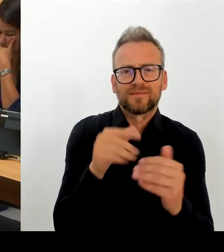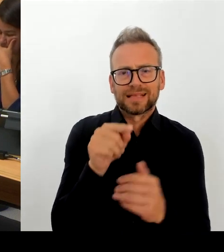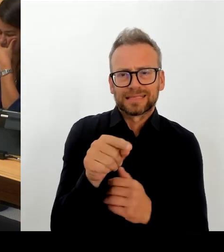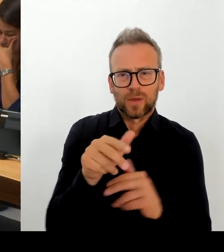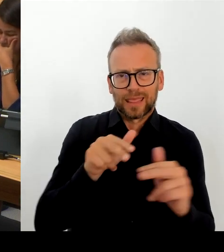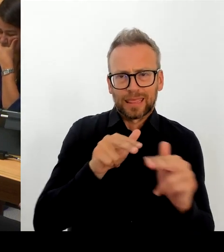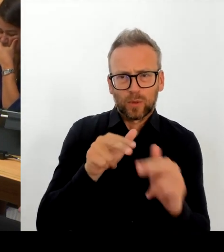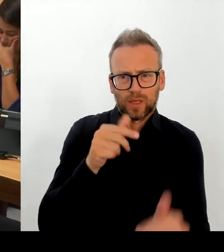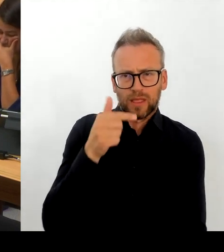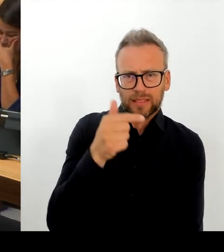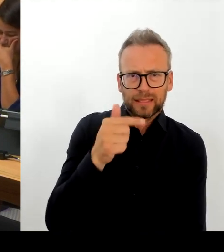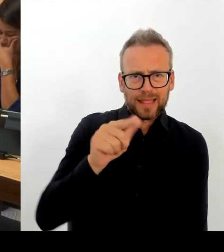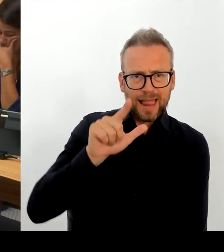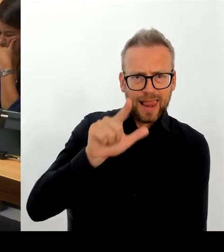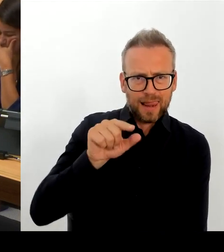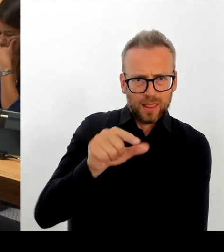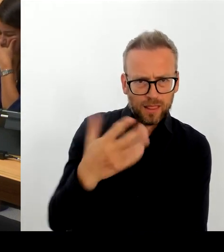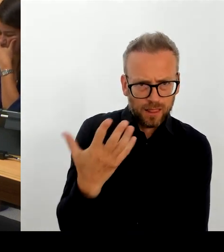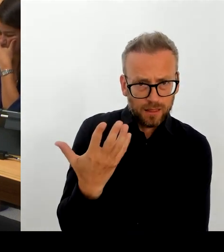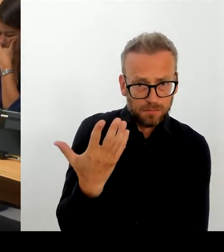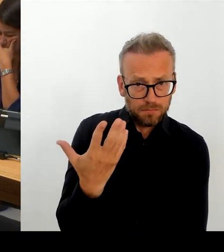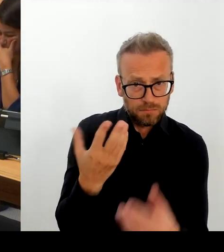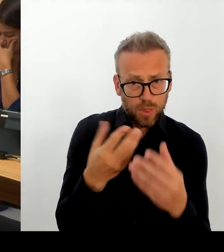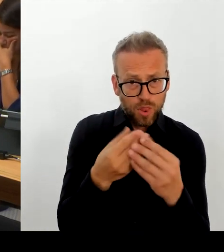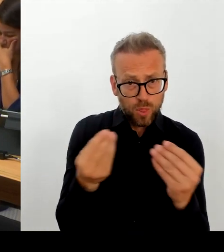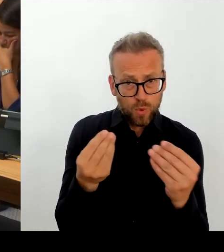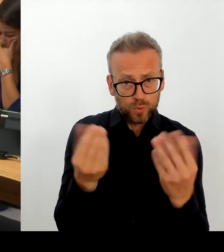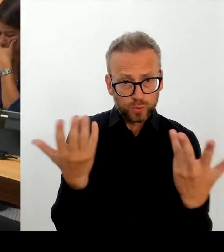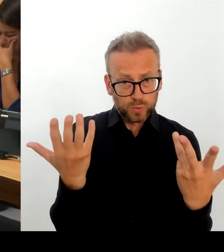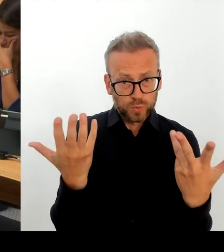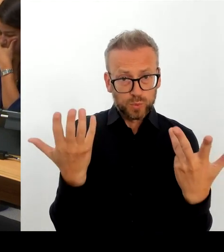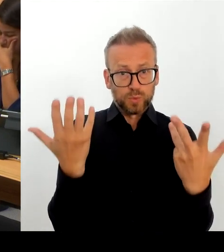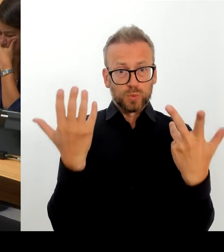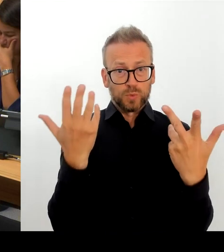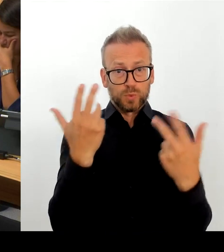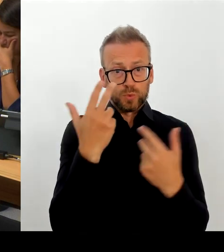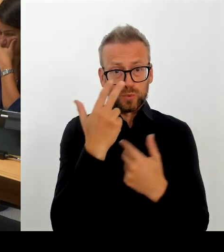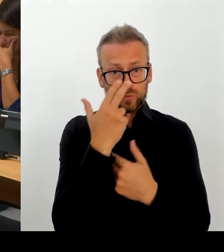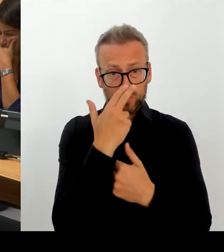Land Berlin den Rahmen der Tdl verlässt. Das wäre übrigens auch eine so komplexe Operation. dass einstweilen kein Problem damit